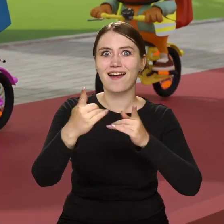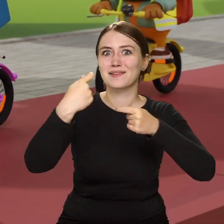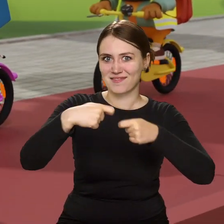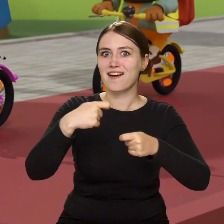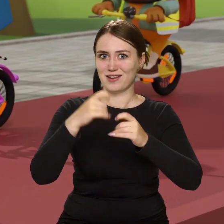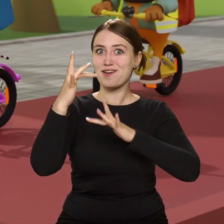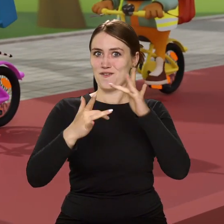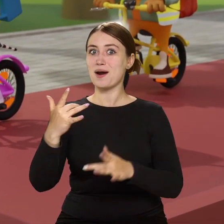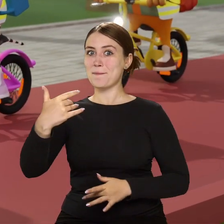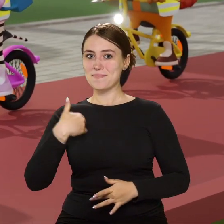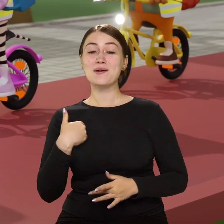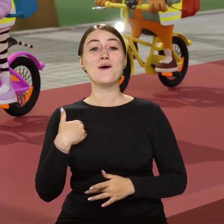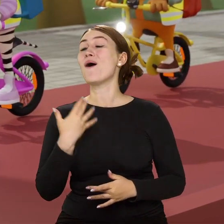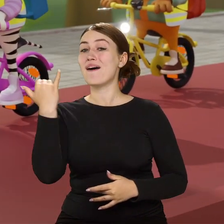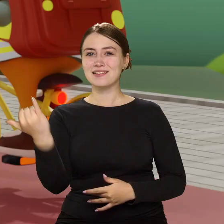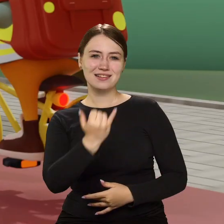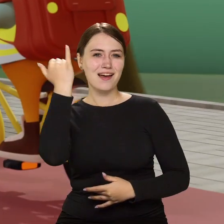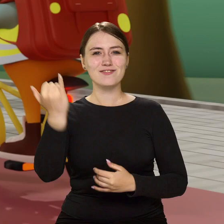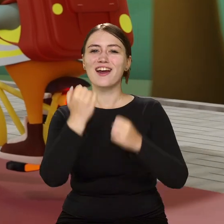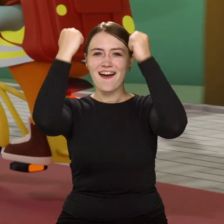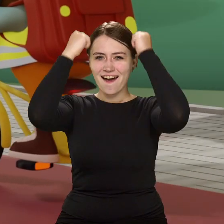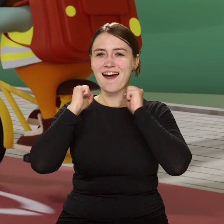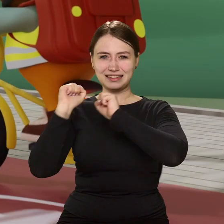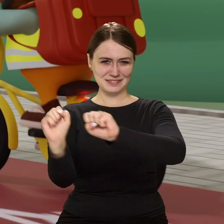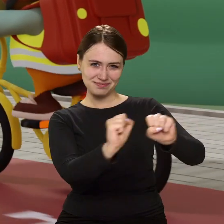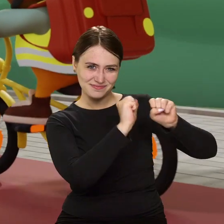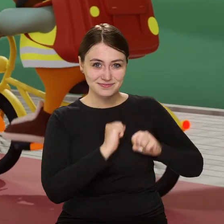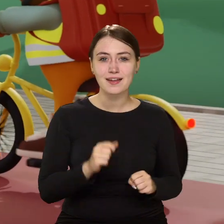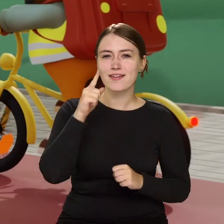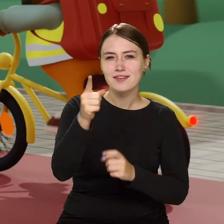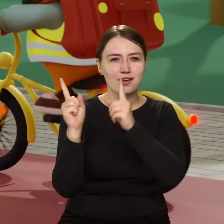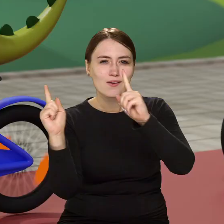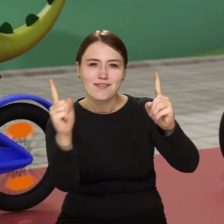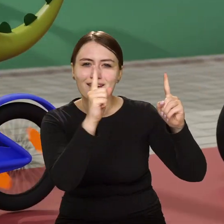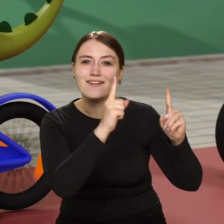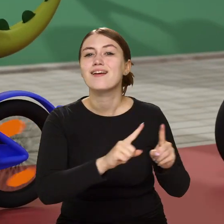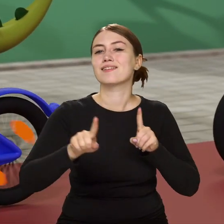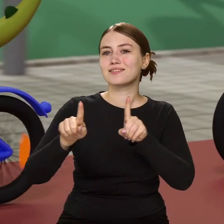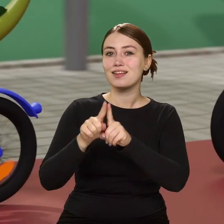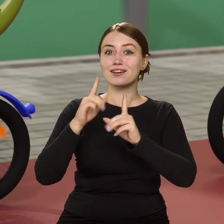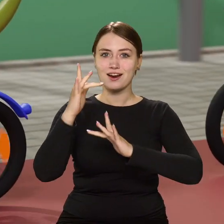to na głowę zawsze kask zakładaj. Jedź uważnie i rozważnie, kierownicę pewnie trzymaj.